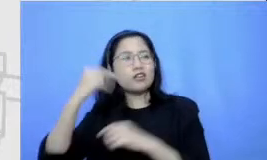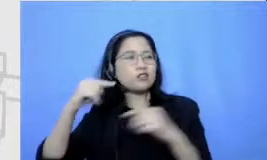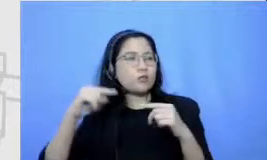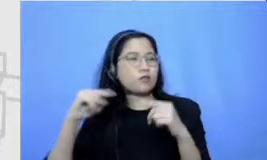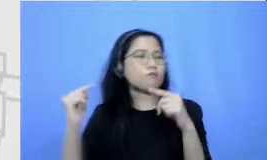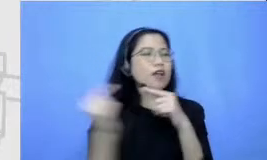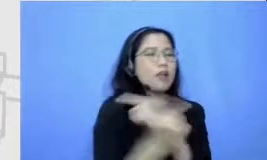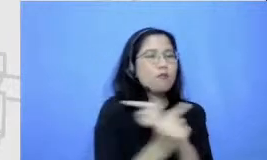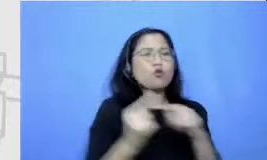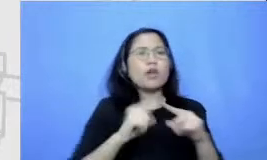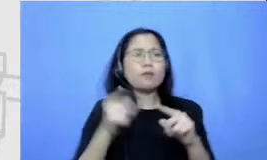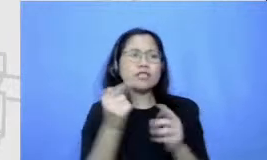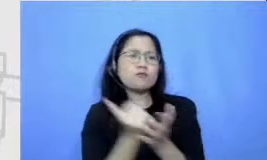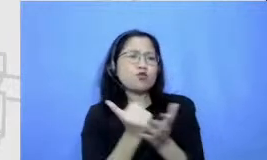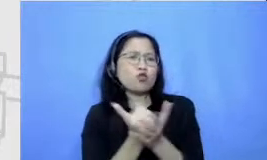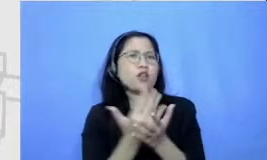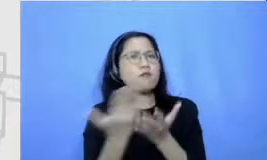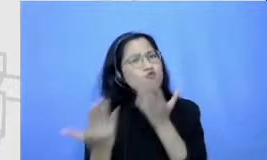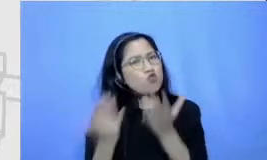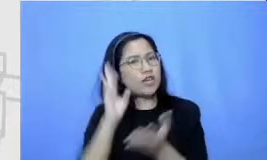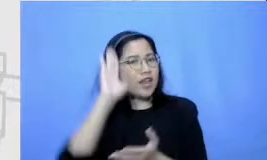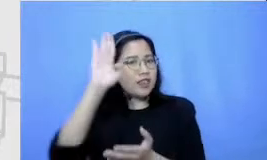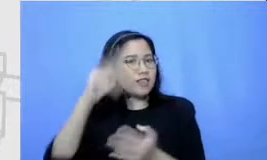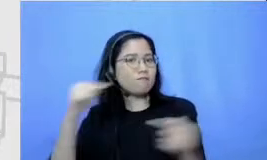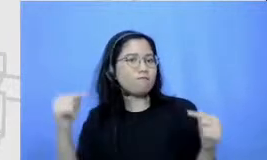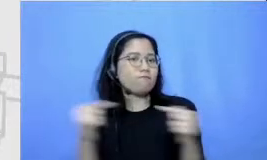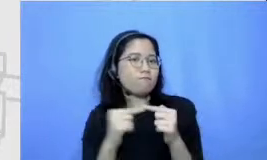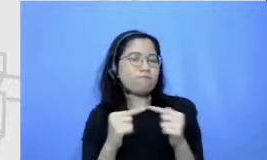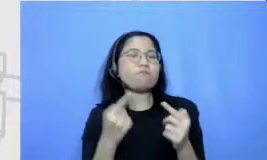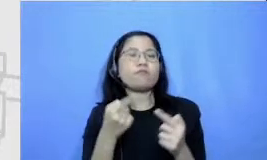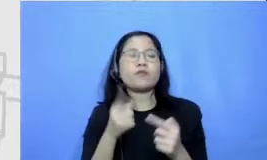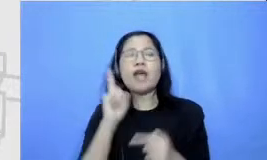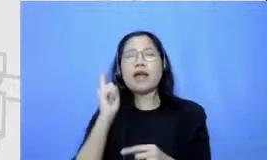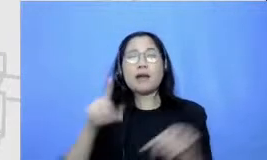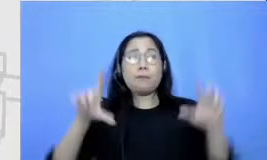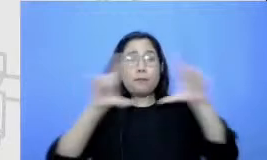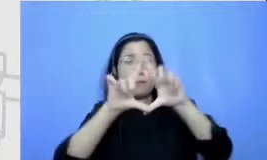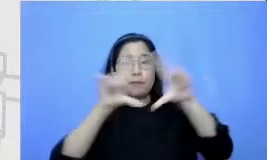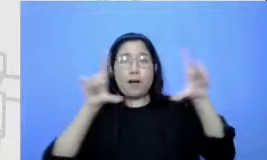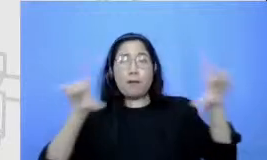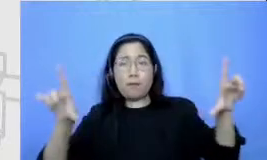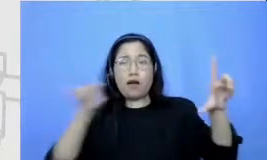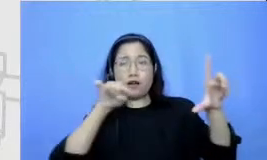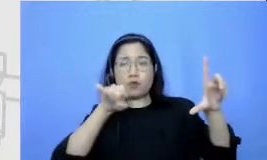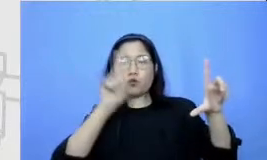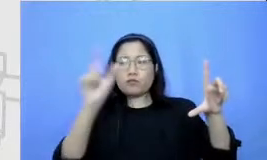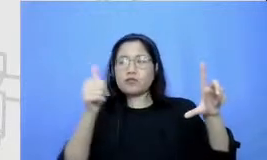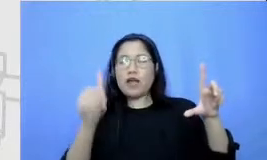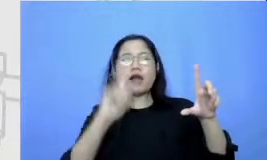maka satu eh pap an brainstorming ini bisa berisi penuh dengan gagasan-gagasan yang